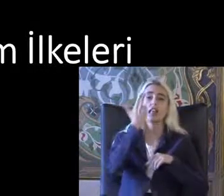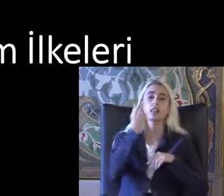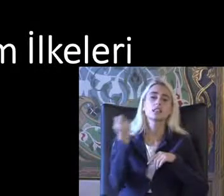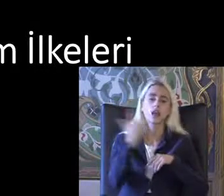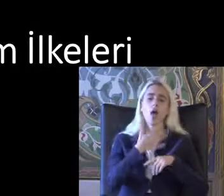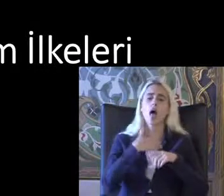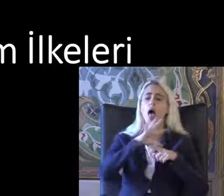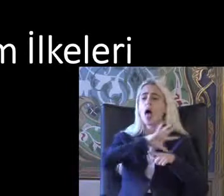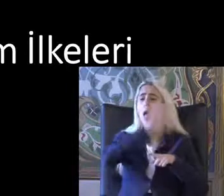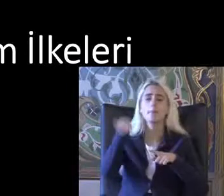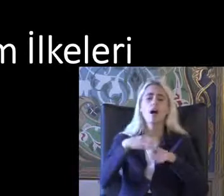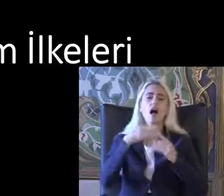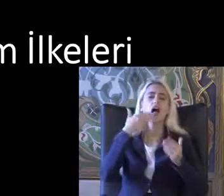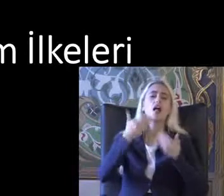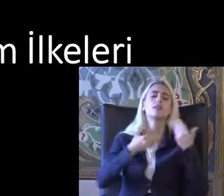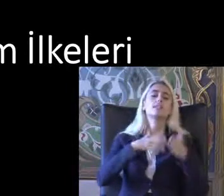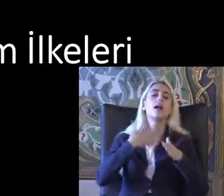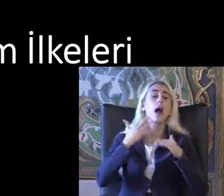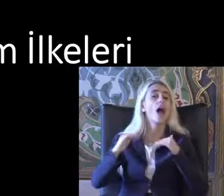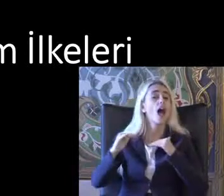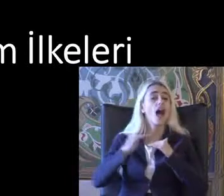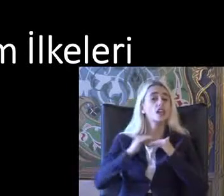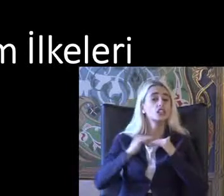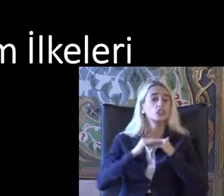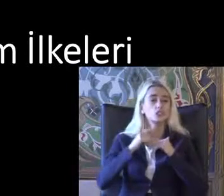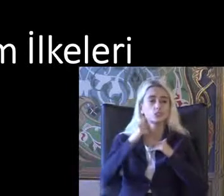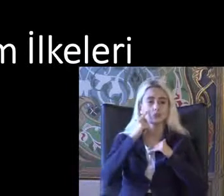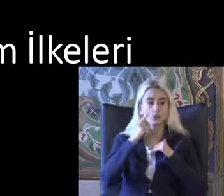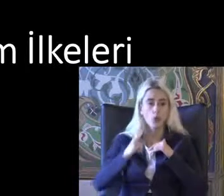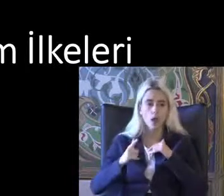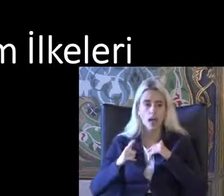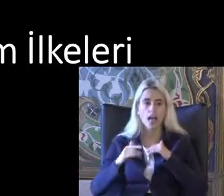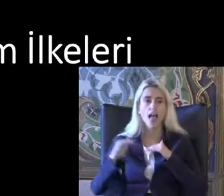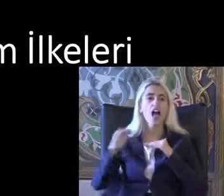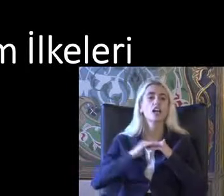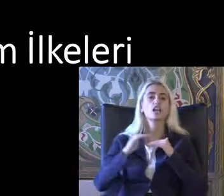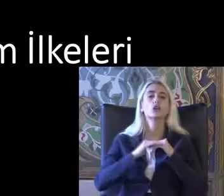Istemiyorum ama Eşitlikçi Eşitlikçi kullanım dediğimiz